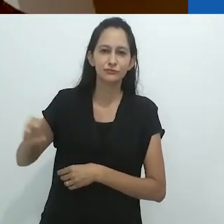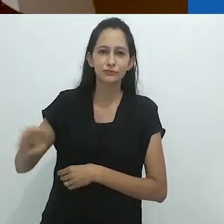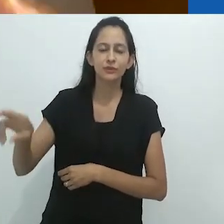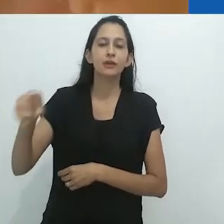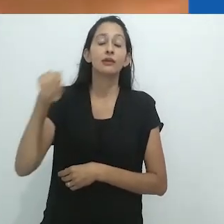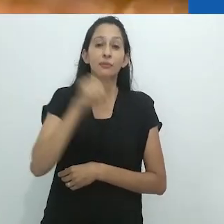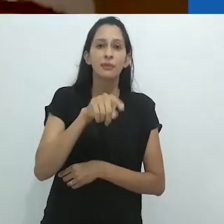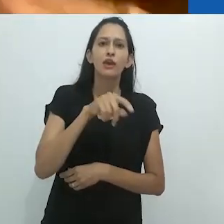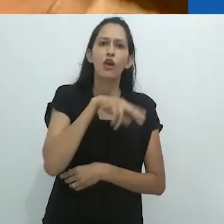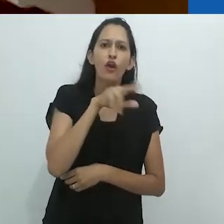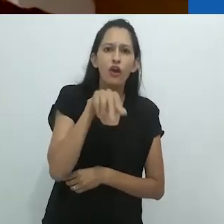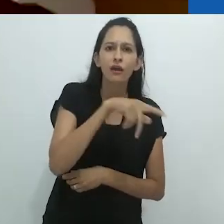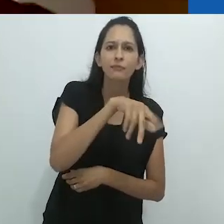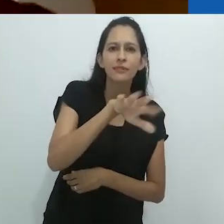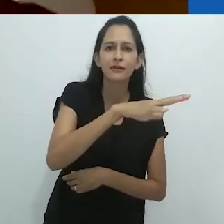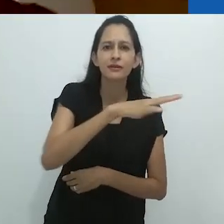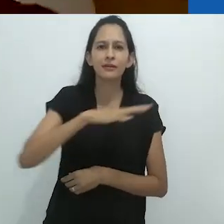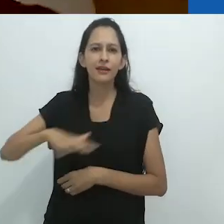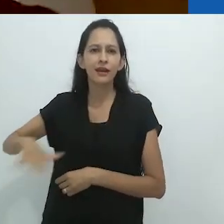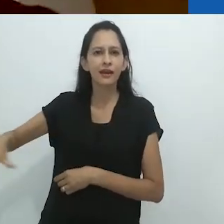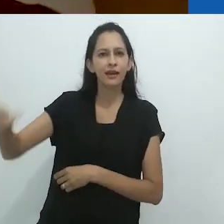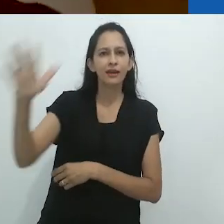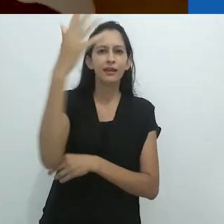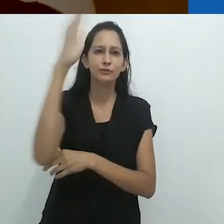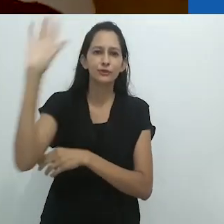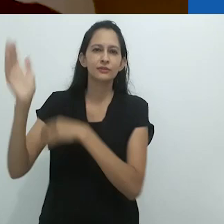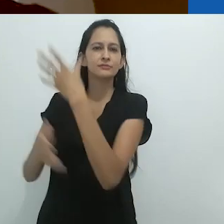e uma cobra verde brilhante perto da caixa de correio.